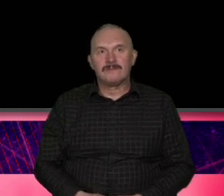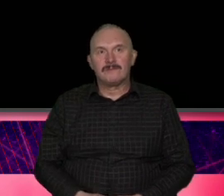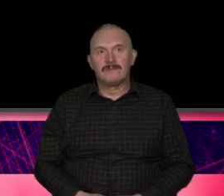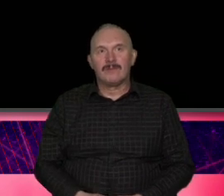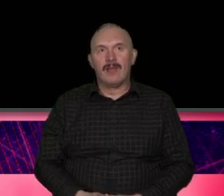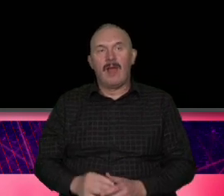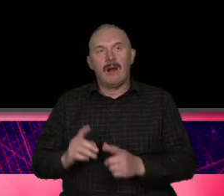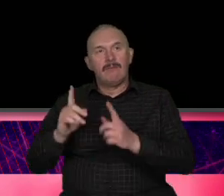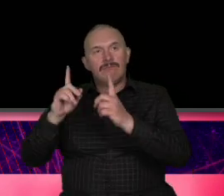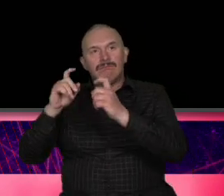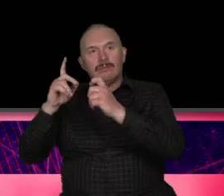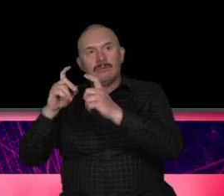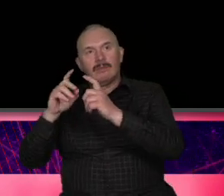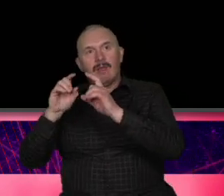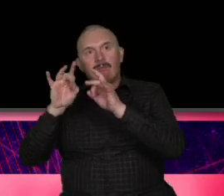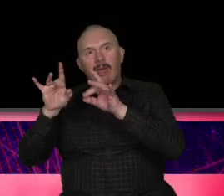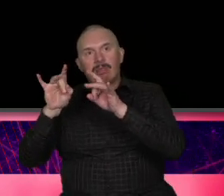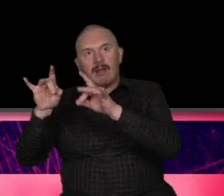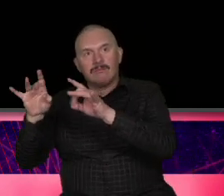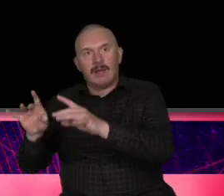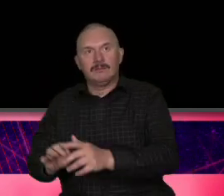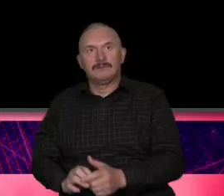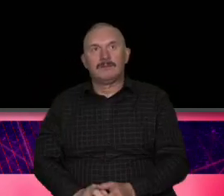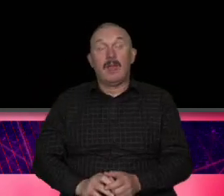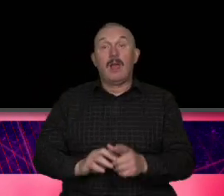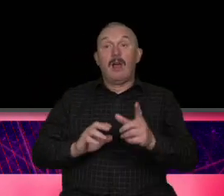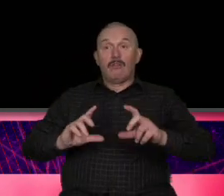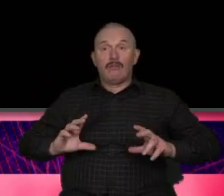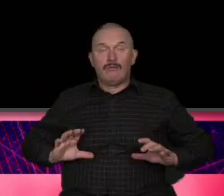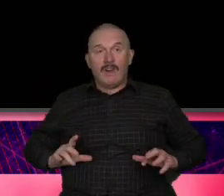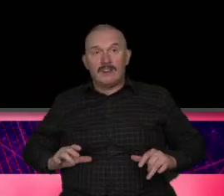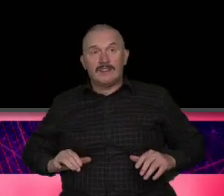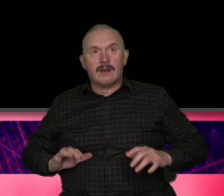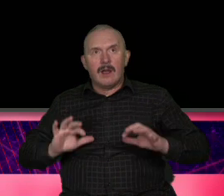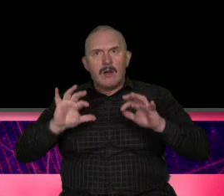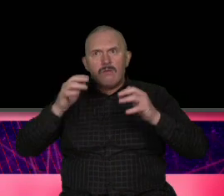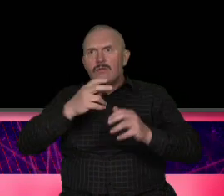pandemii dzie ZZ Szwajcarii mieli na tyle drogie produkty